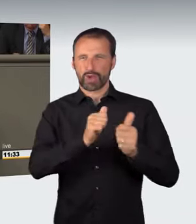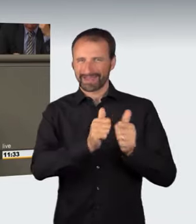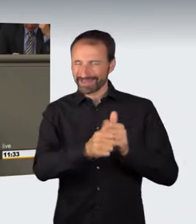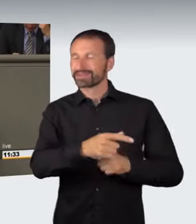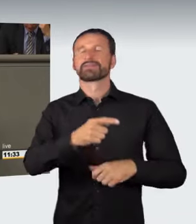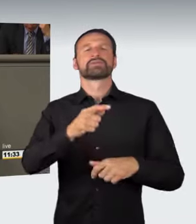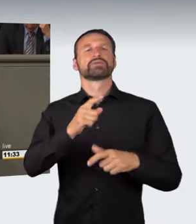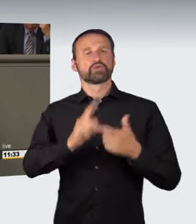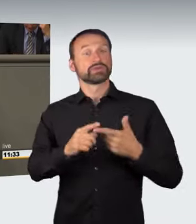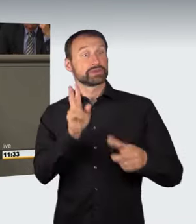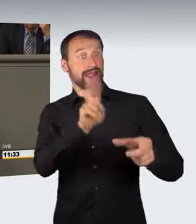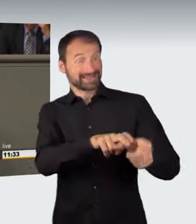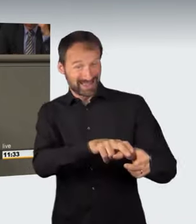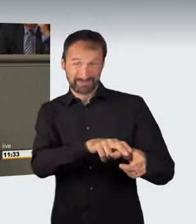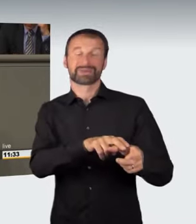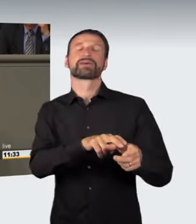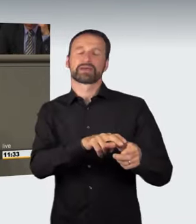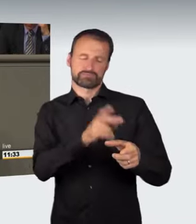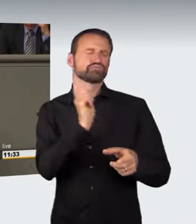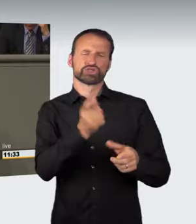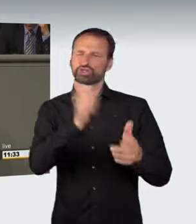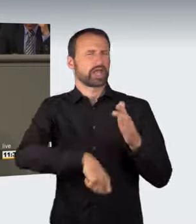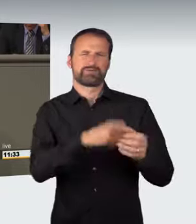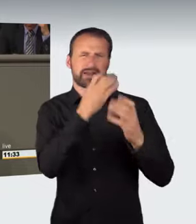bereits das Ausrichten eines nicht genehmigten Kraftfahrzeugrennens